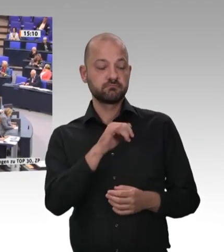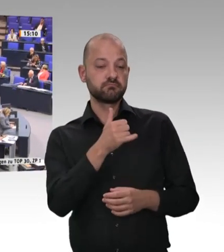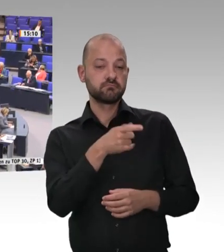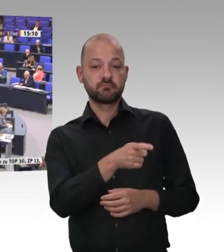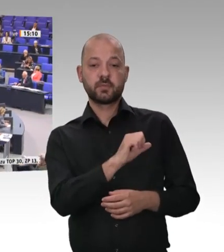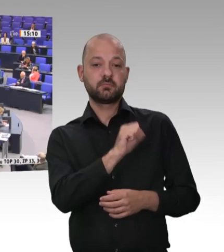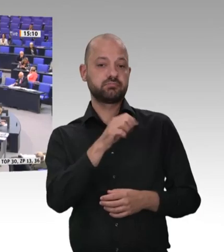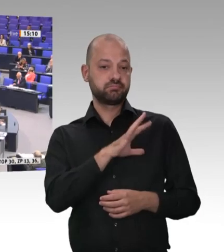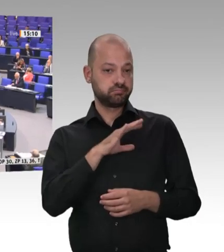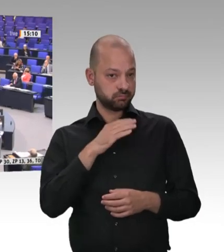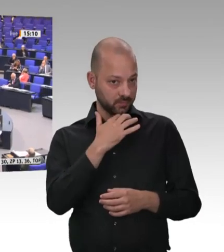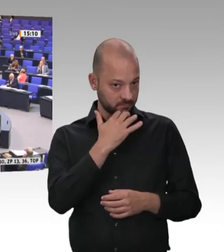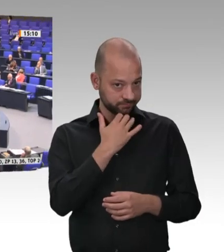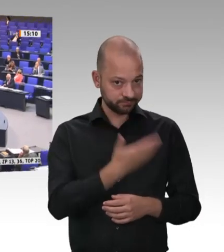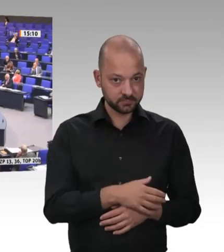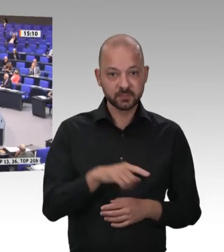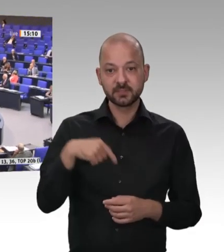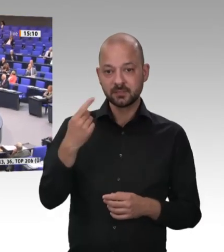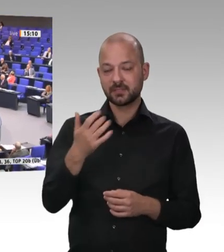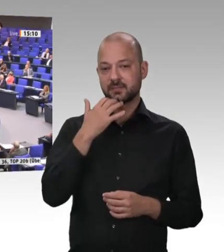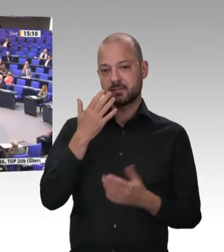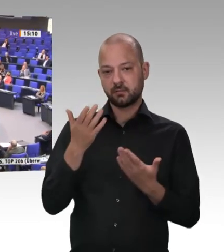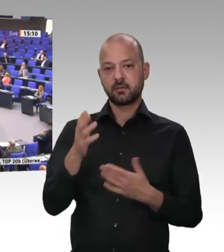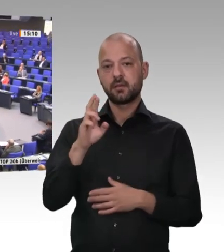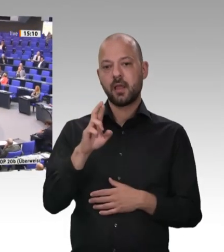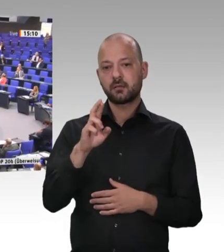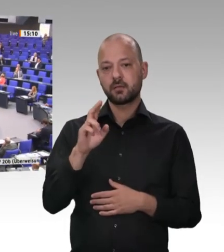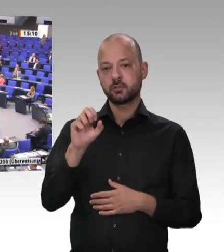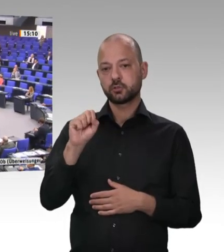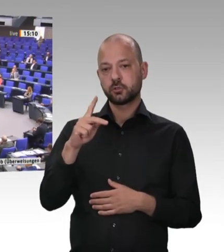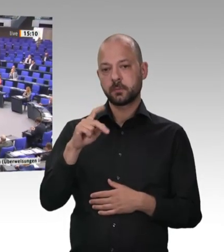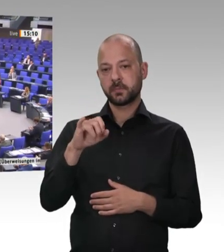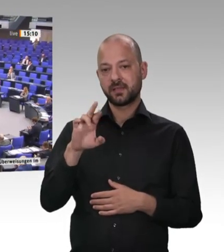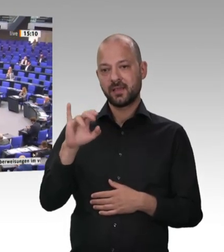Herr Präsident! Kolleginnen und Kollegen! Sie treffen mich an als jemanden, der tief betroffen ist.